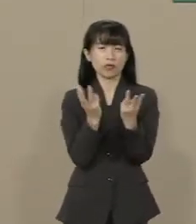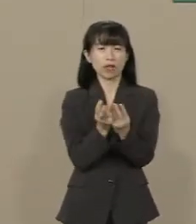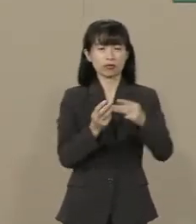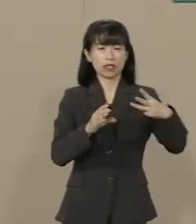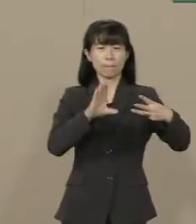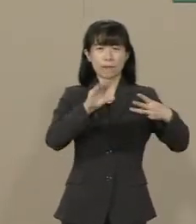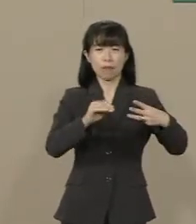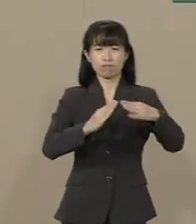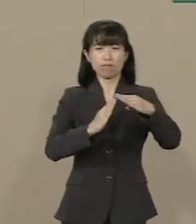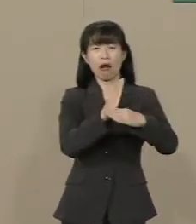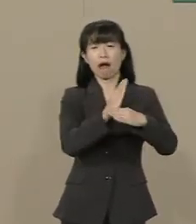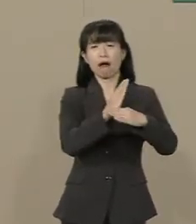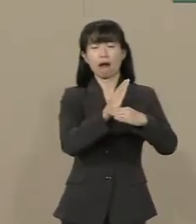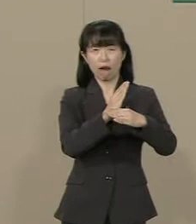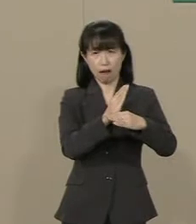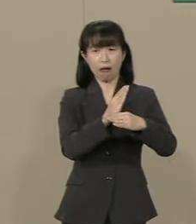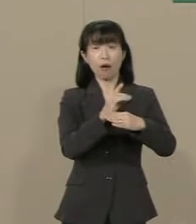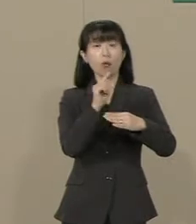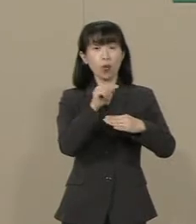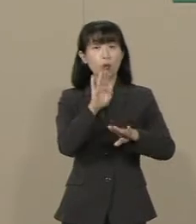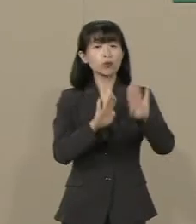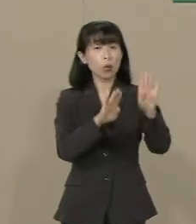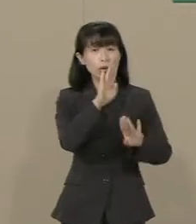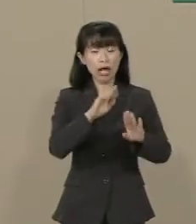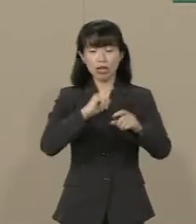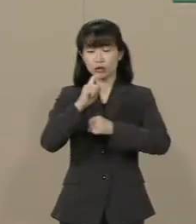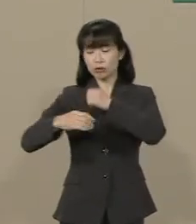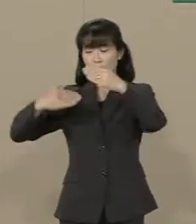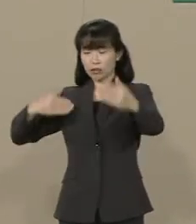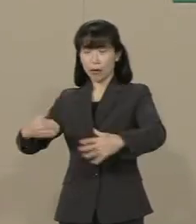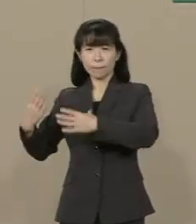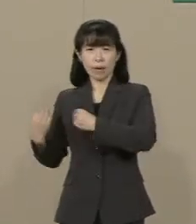それが10年以上続いたんです